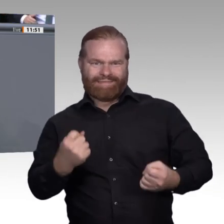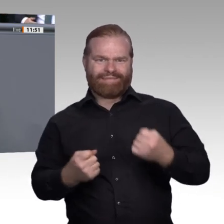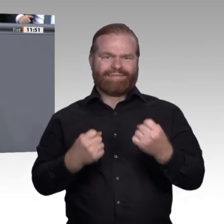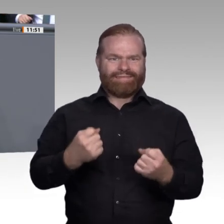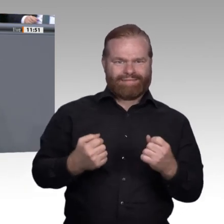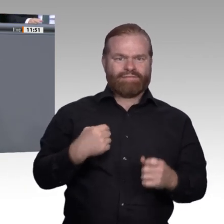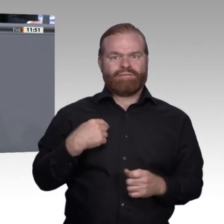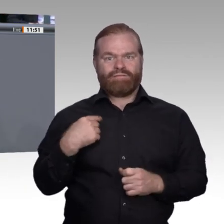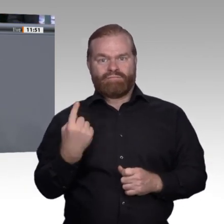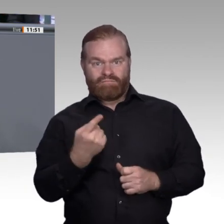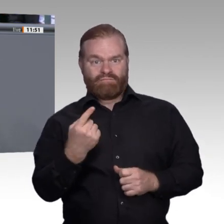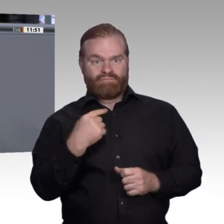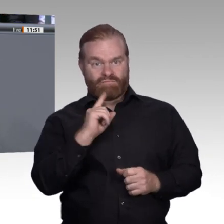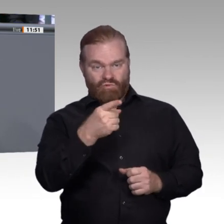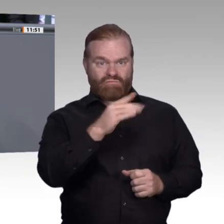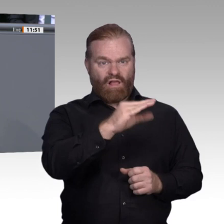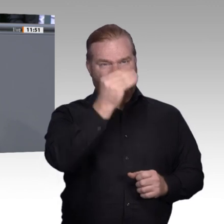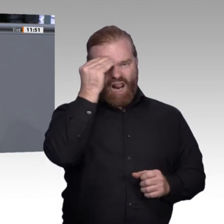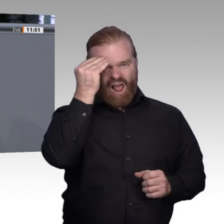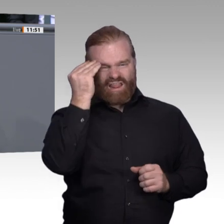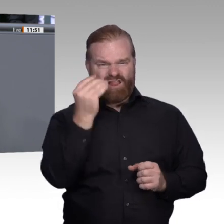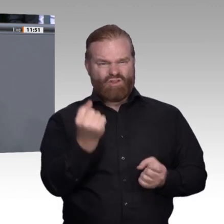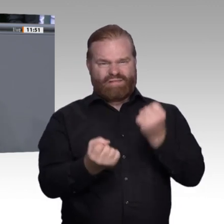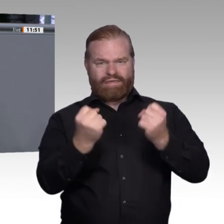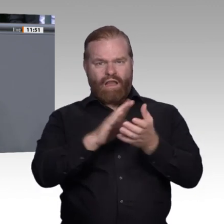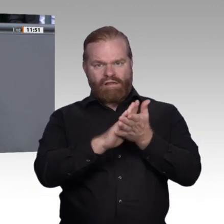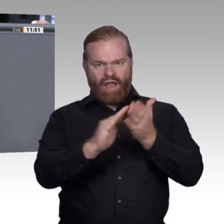Statt das als sozialen Erfolg zu feiern, wird so getan, als ob das Abitur heute nichts